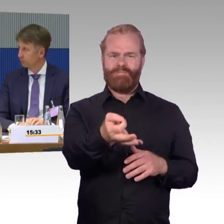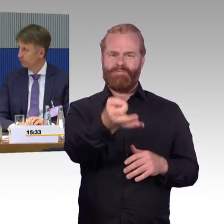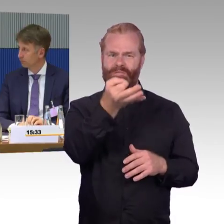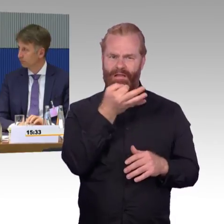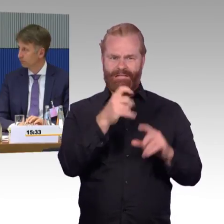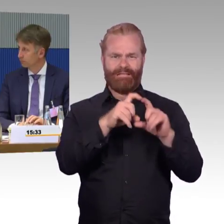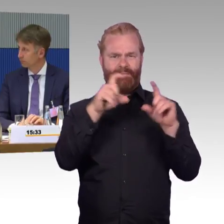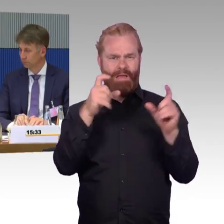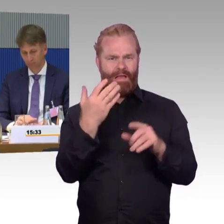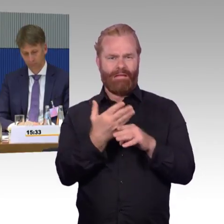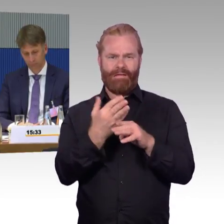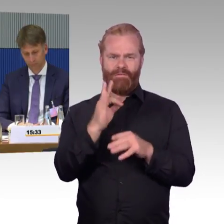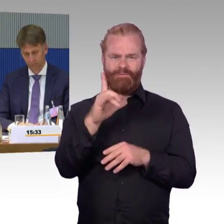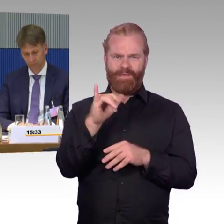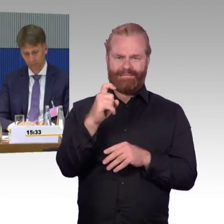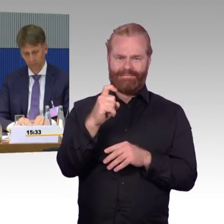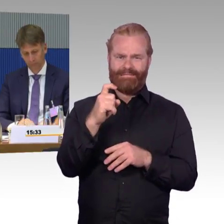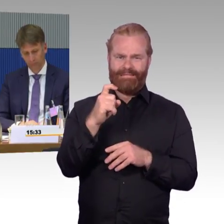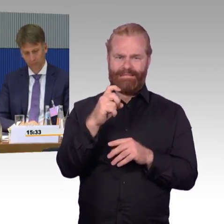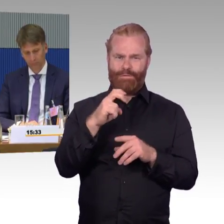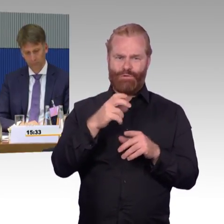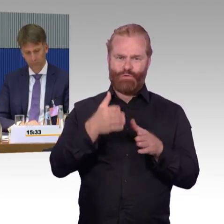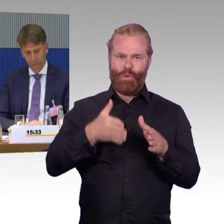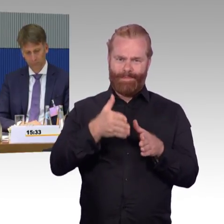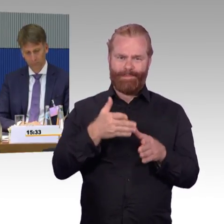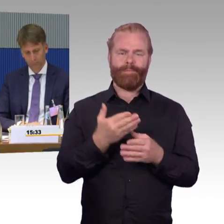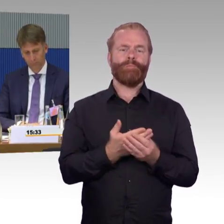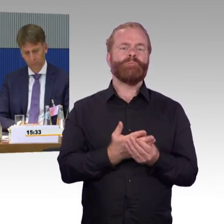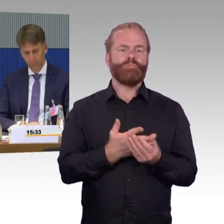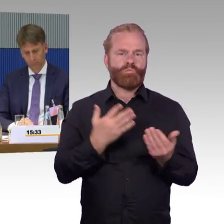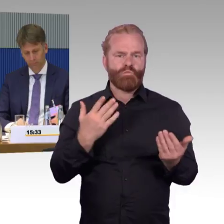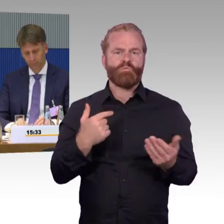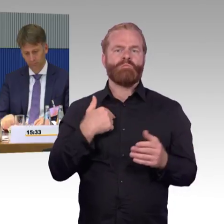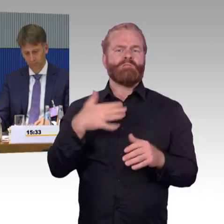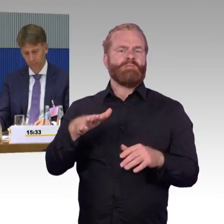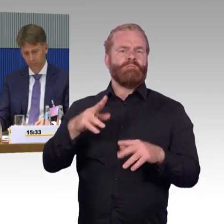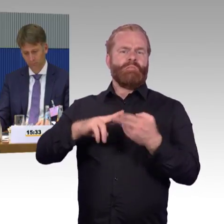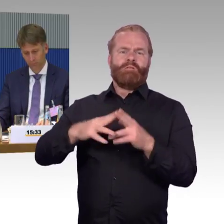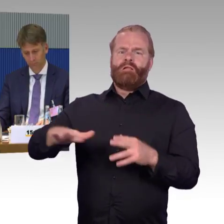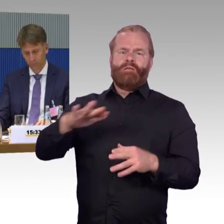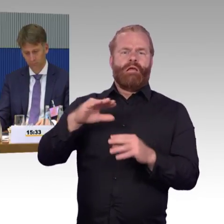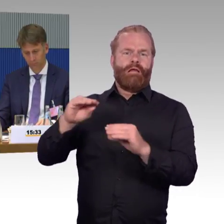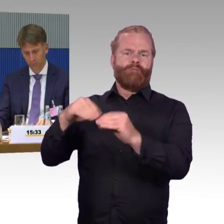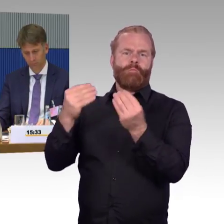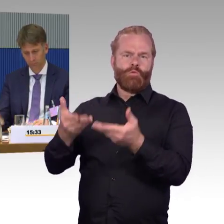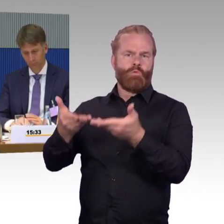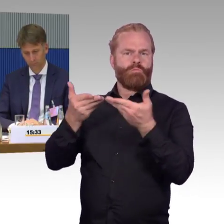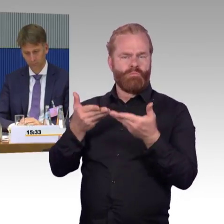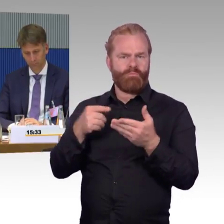da ist ein neues Angebot, wir können es gar nicht nutzen, wir kommen gar nicht in diesen Zug hinein. Wir sind dann natürlich auch auf FlixMobility zugegangen